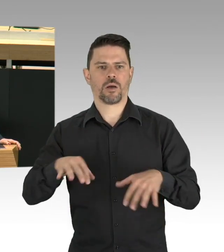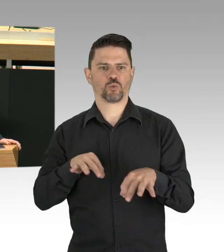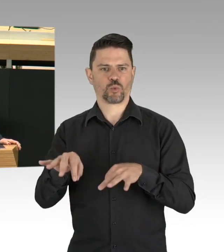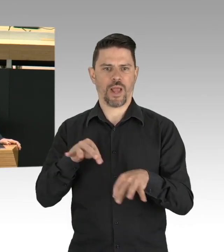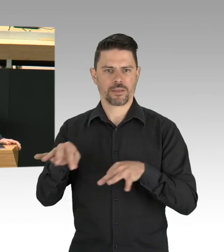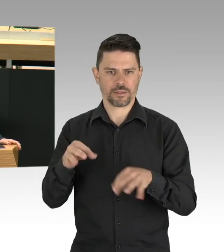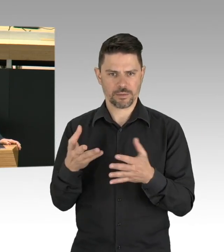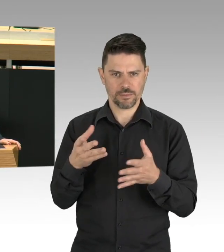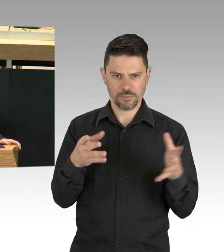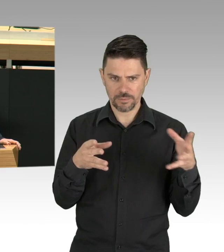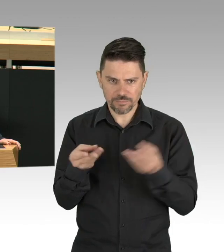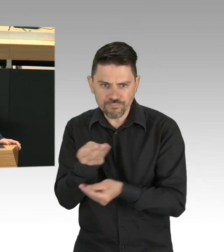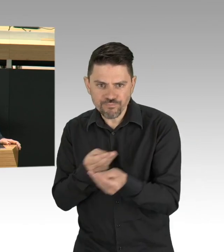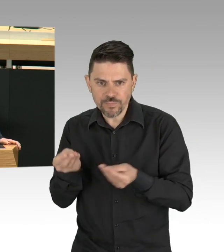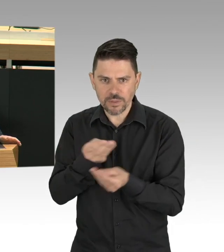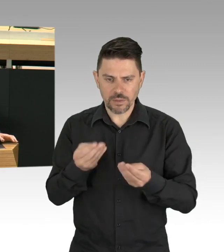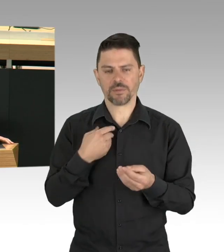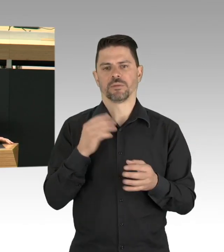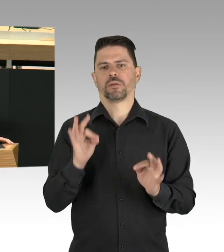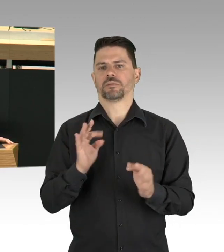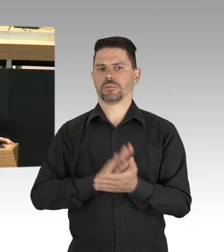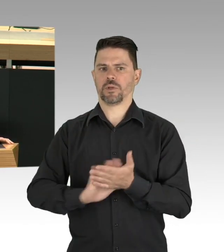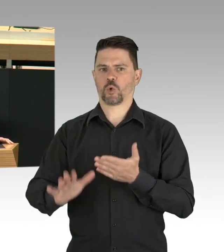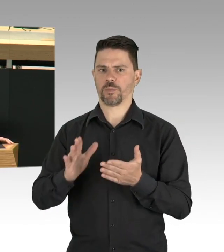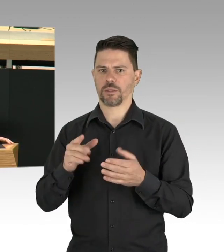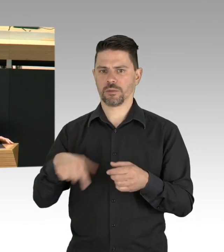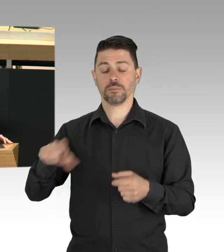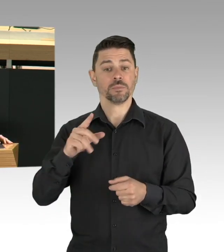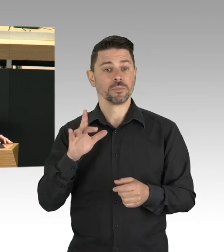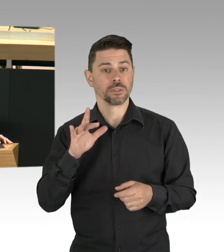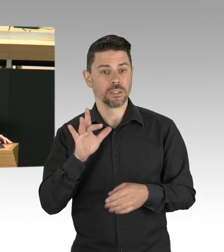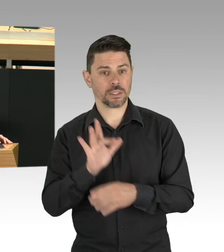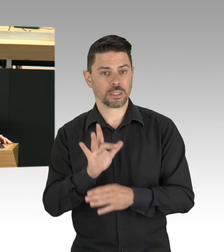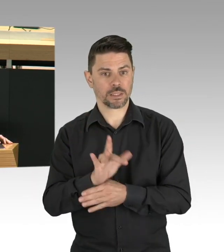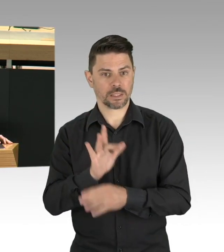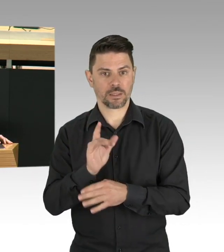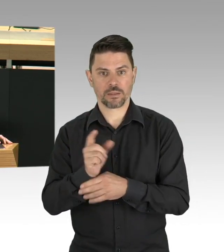können, warum nutzen wir jetzt nicht auch die Gelegenheit endlich den öffentlichen Gesundheitsdienst zu stärken.